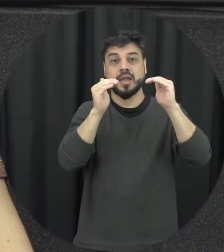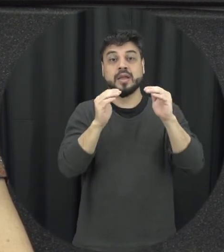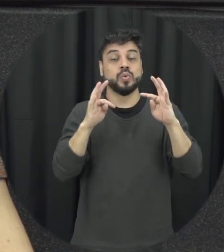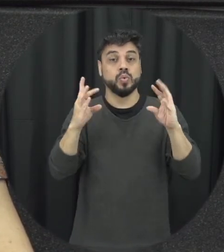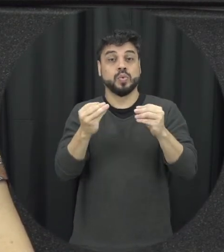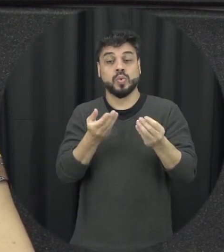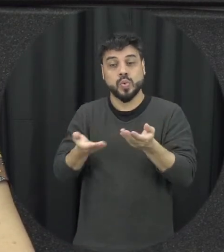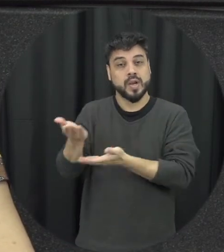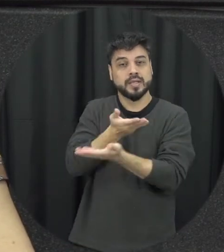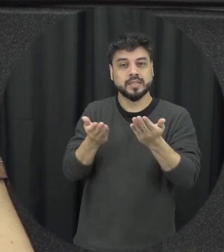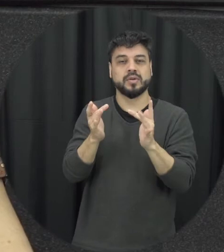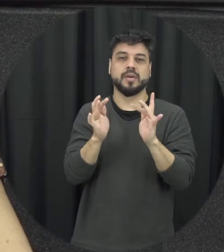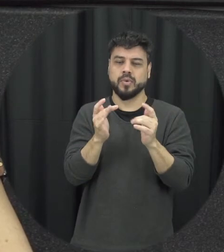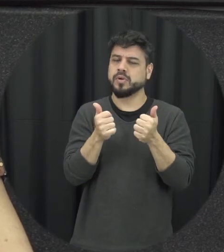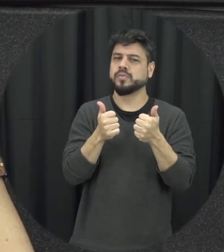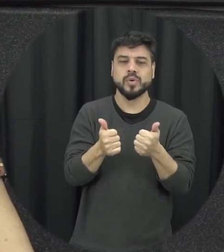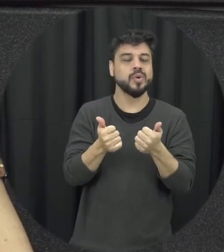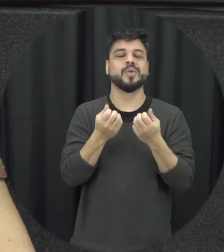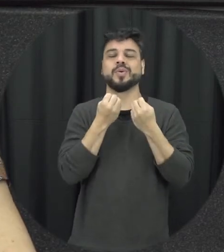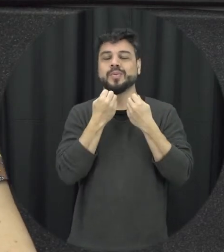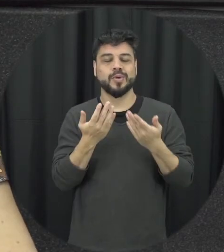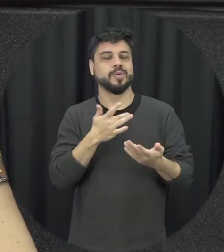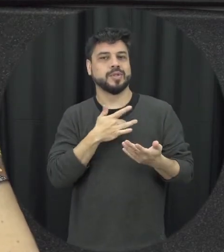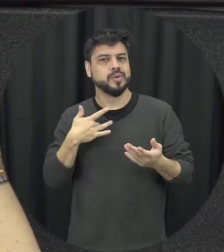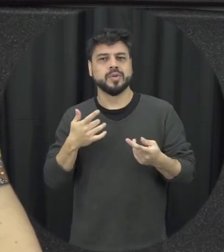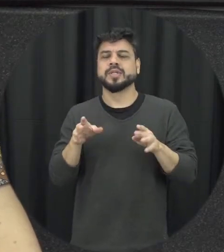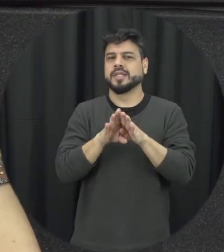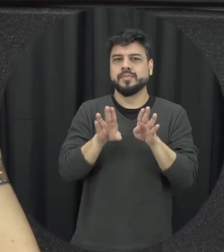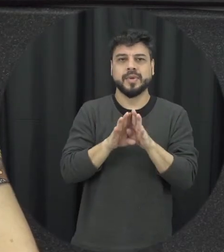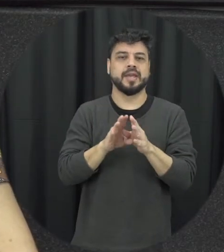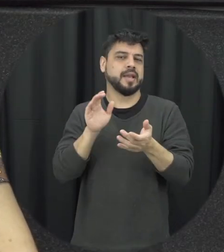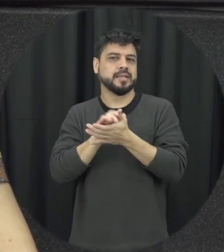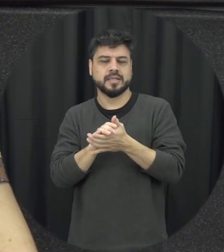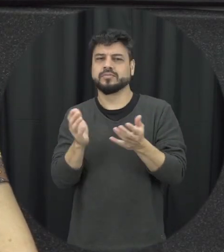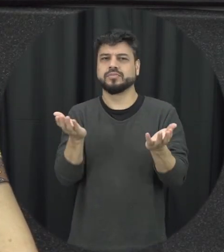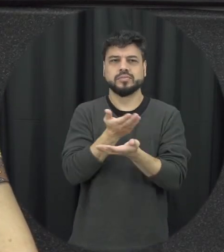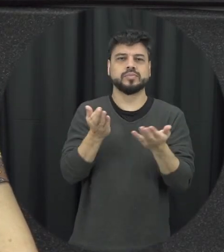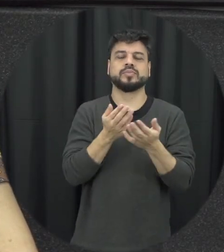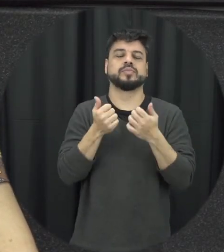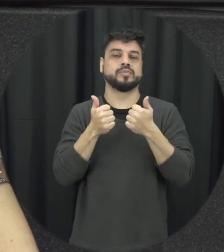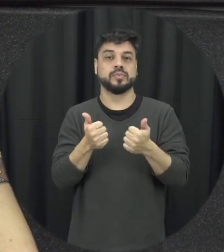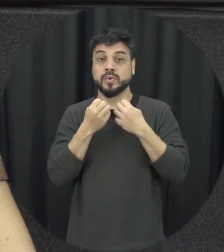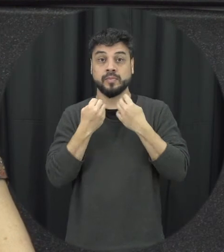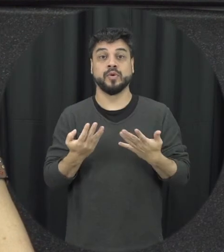saudáveis e daí relações conjugais saudáveis né e por aí vai né então muitas coisas podem